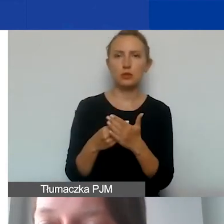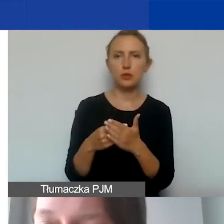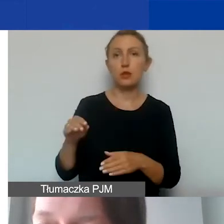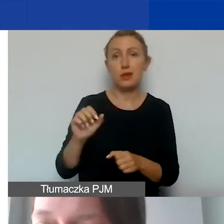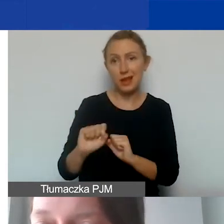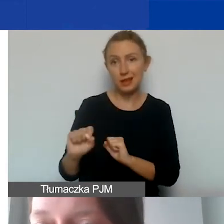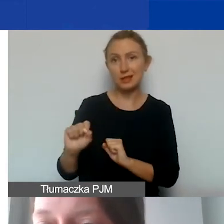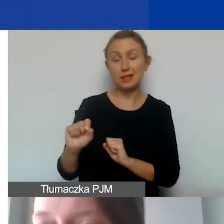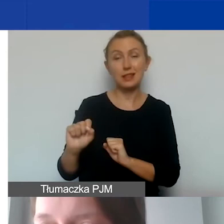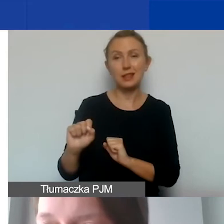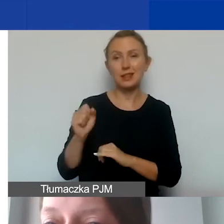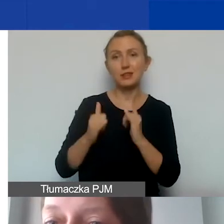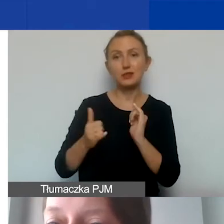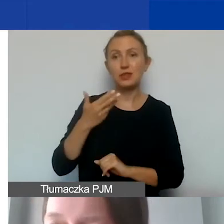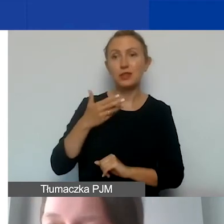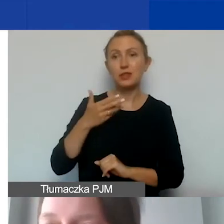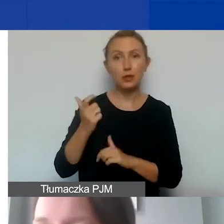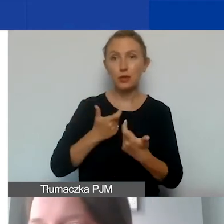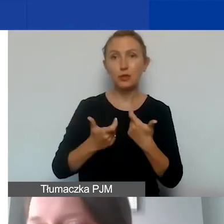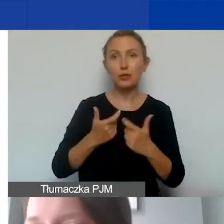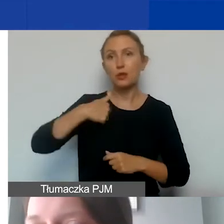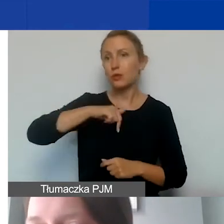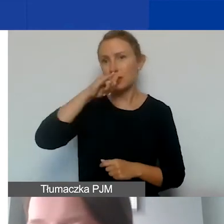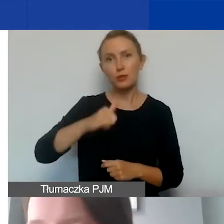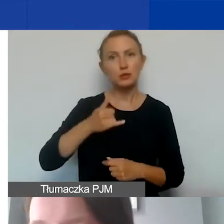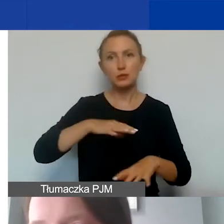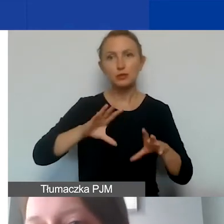Jeżeli one nie będą ponoszone, to my nie możemy ich ująć czy rozliczyć.